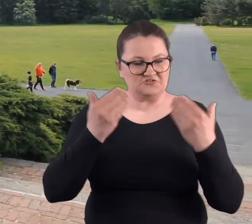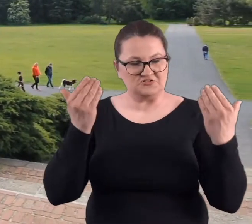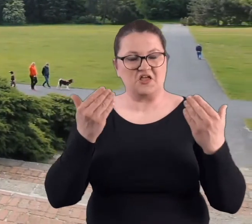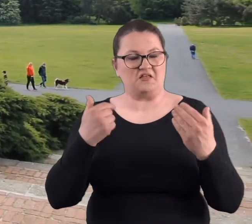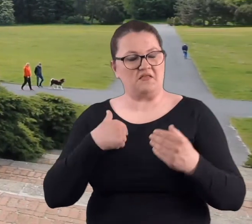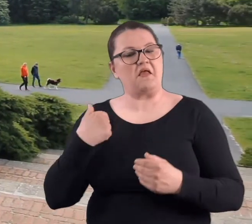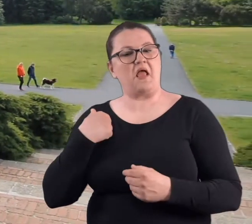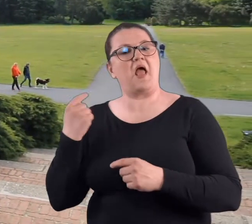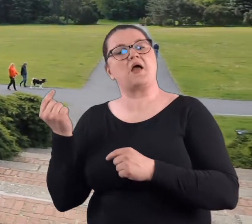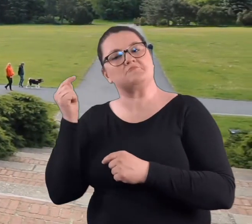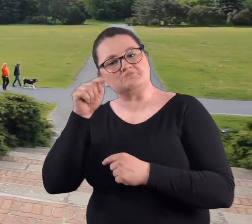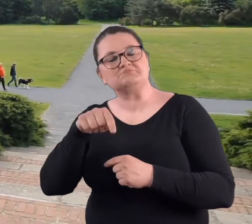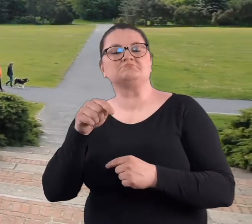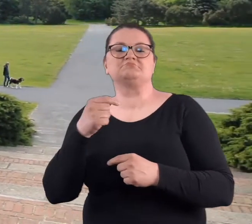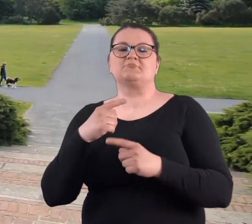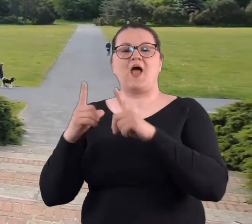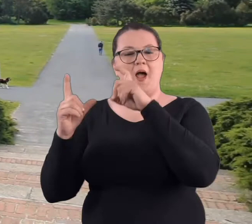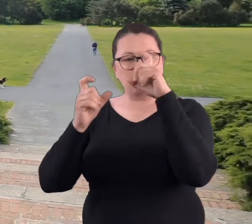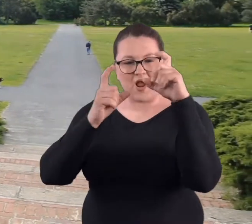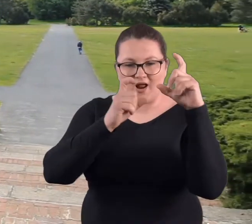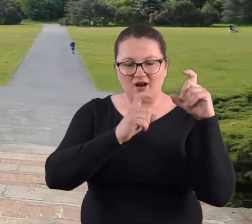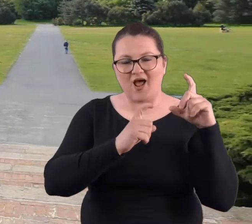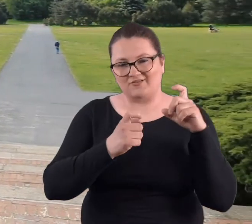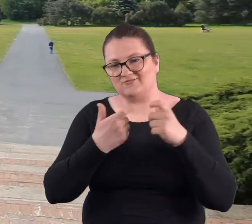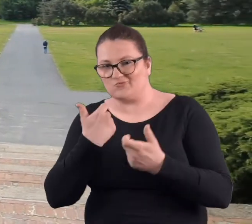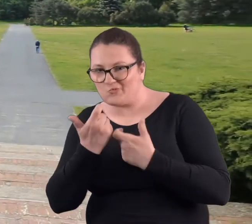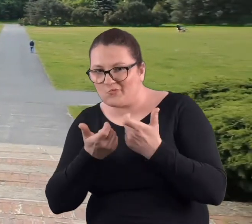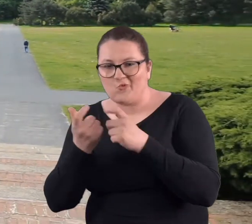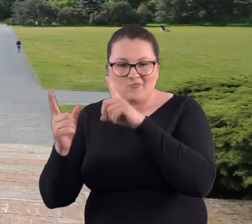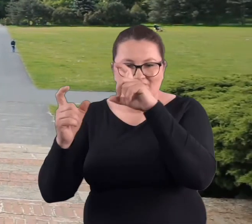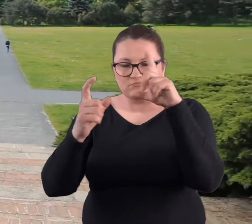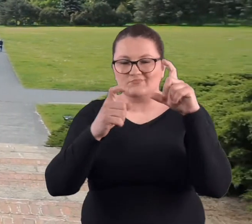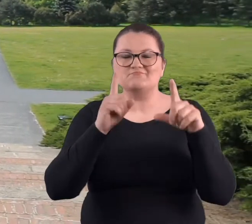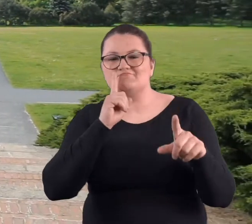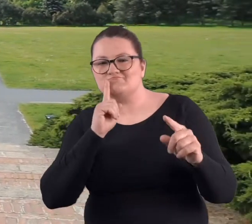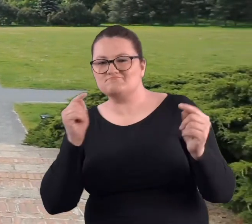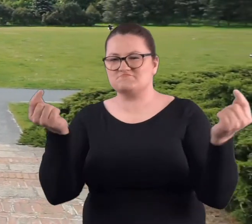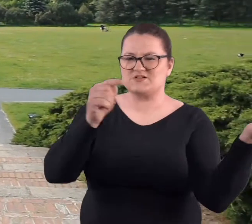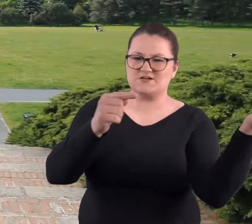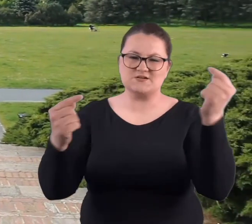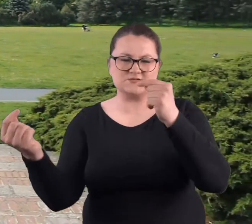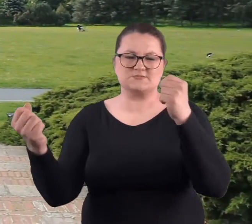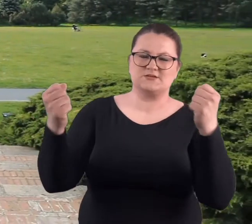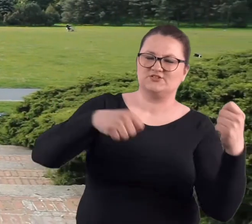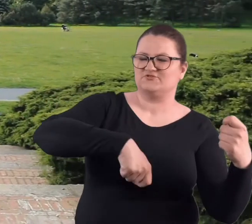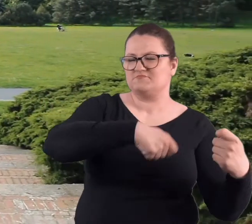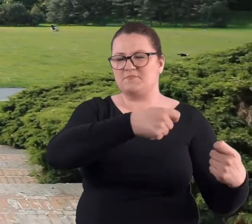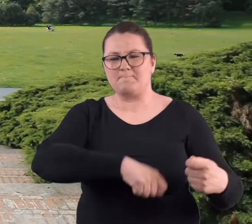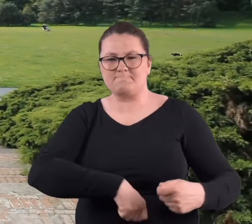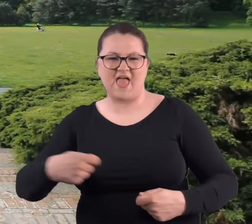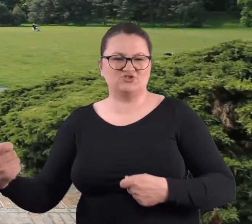Był piękny dzień, ja przyszłam z aparatem fotograficznym i robiłam zdjęcia panom ćwiczącym z mieczem.